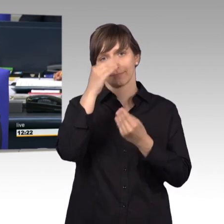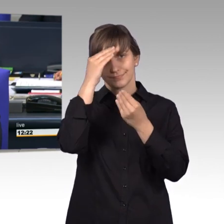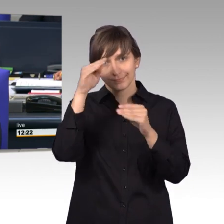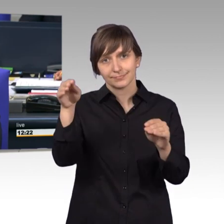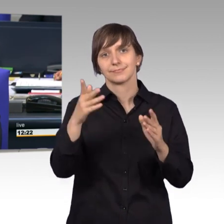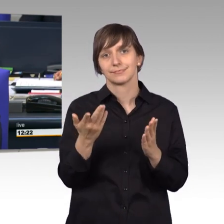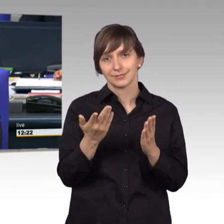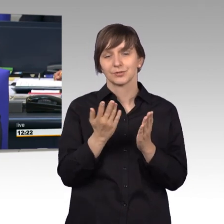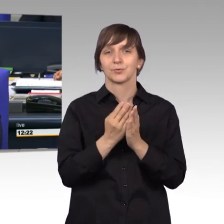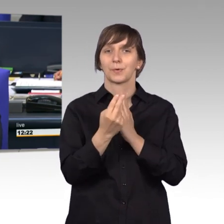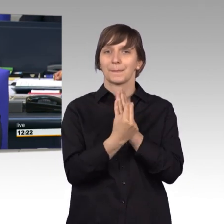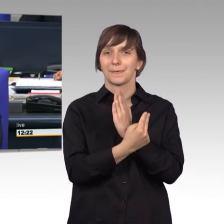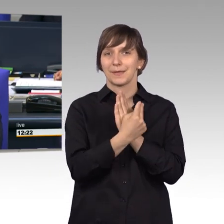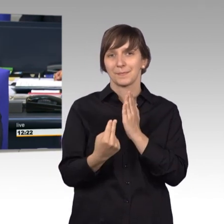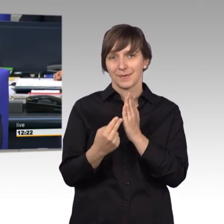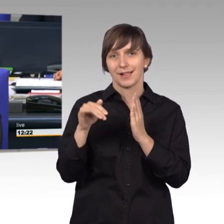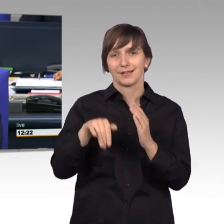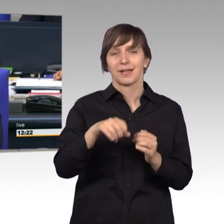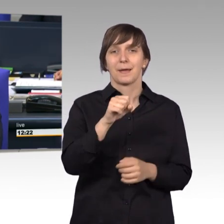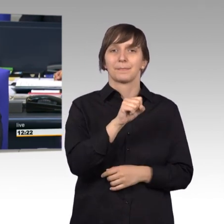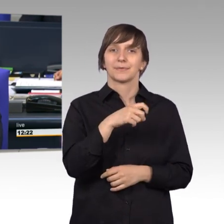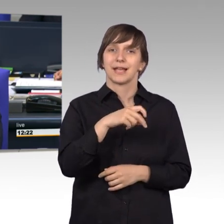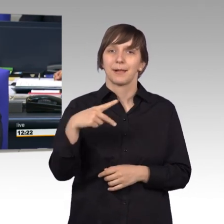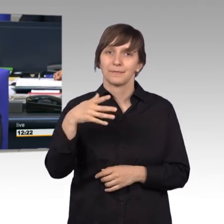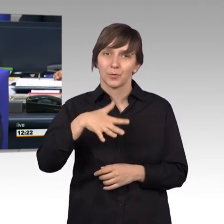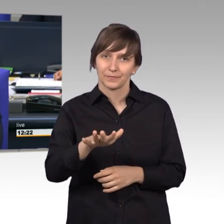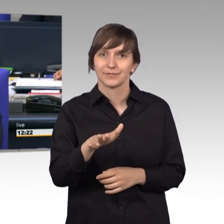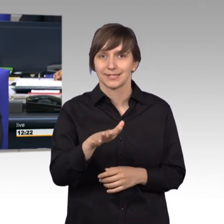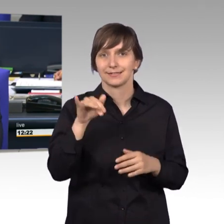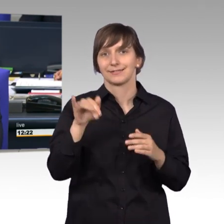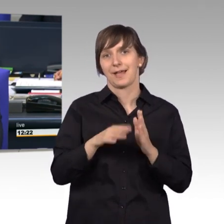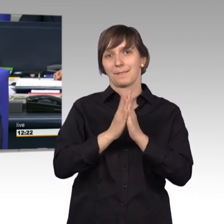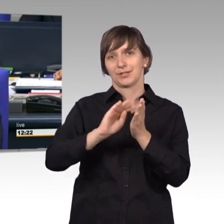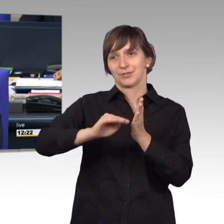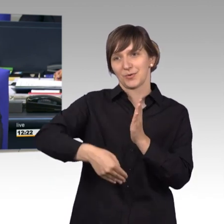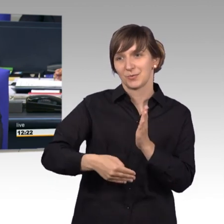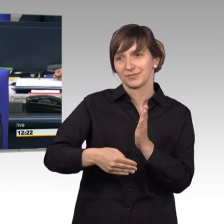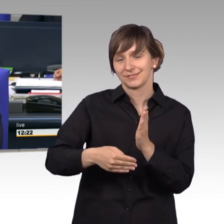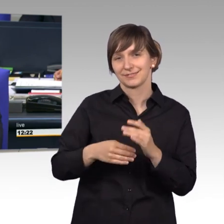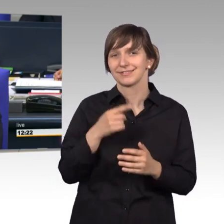Bibel verankert ist. Psalm 50 15 lautet: Bist du in Not, so rufe mich an. [Gelächter]